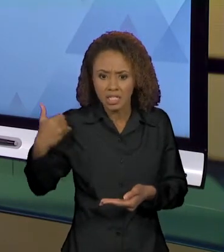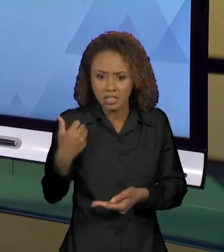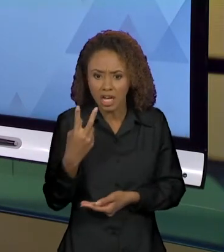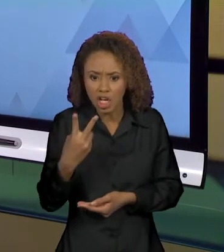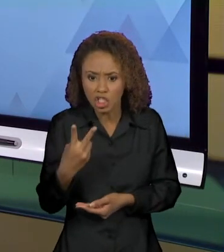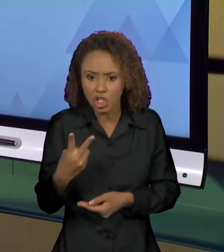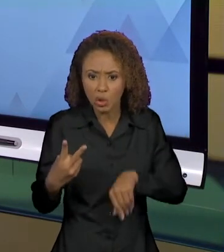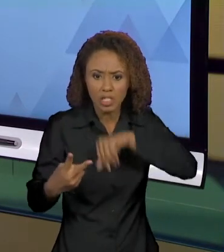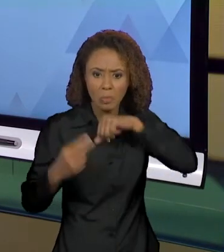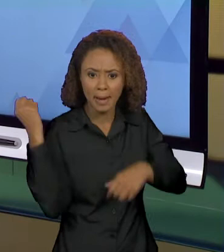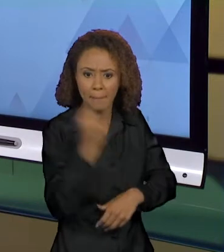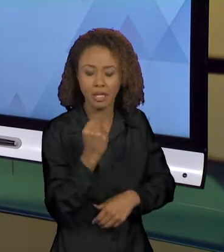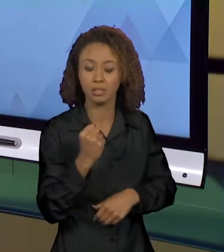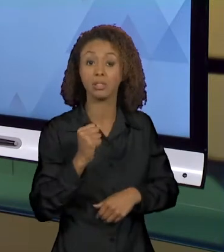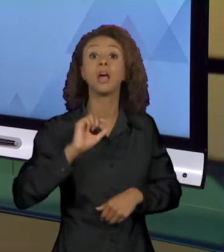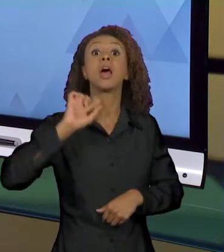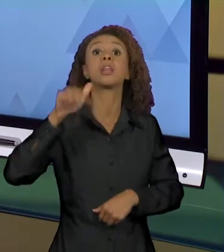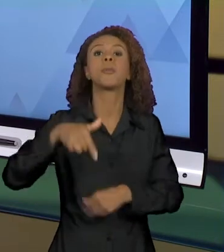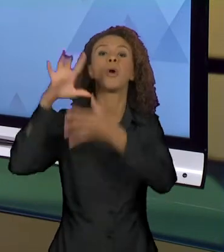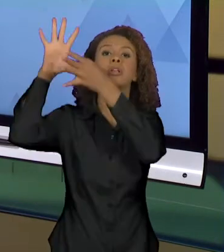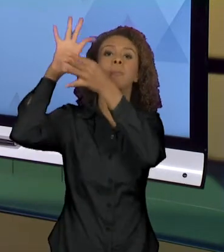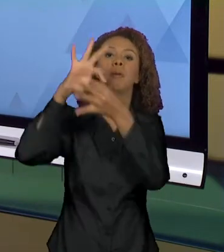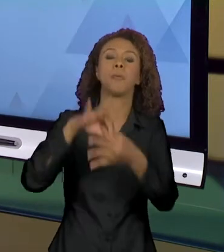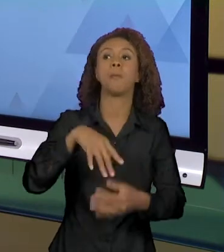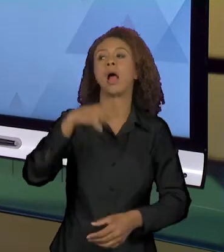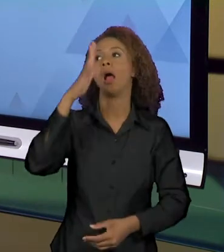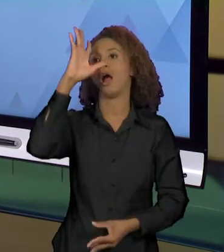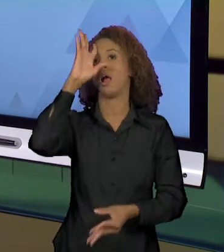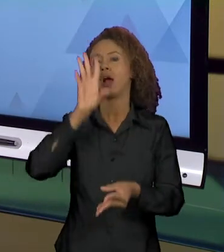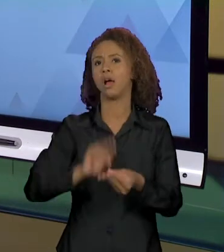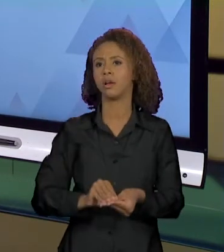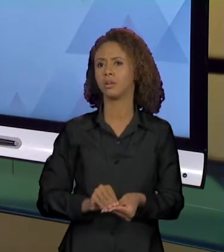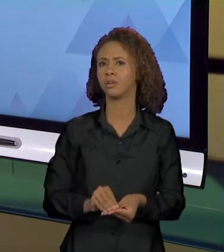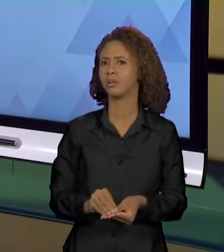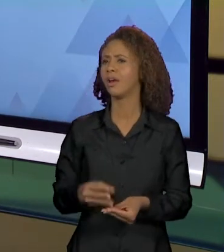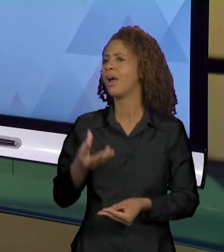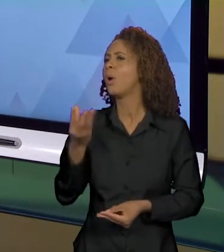O RESTO VEM DEPOIS. ENTÃO, POR QUE É DITO DESSE